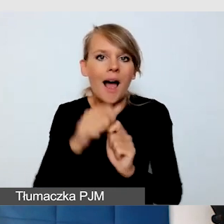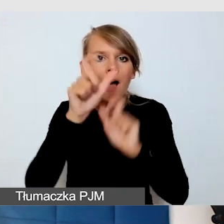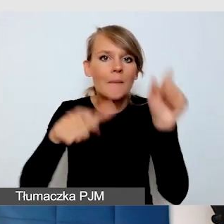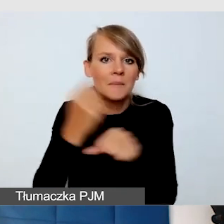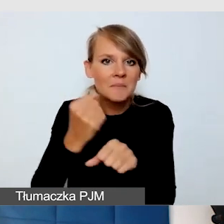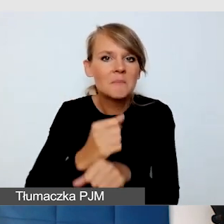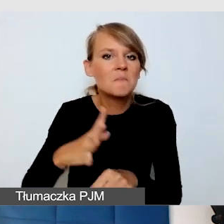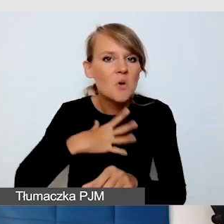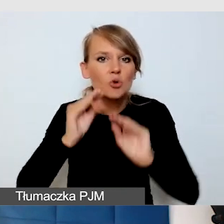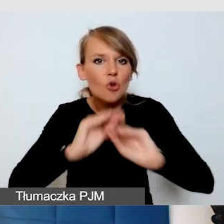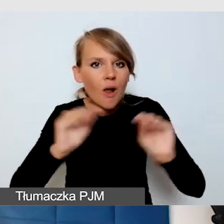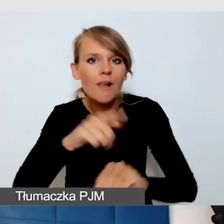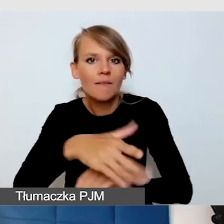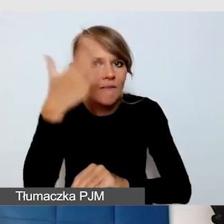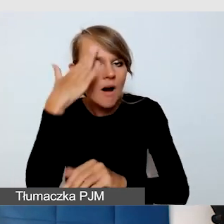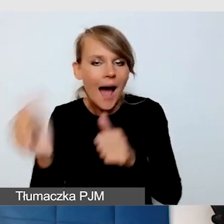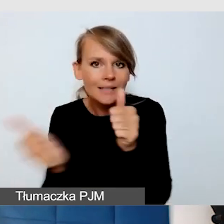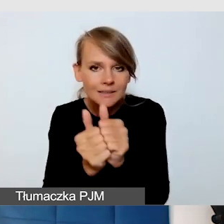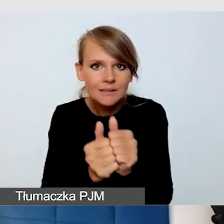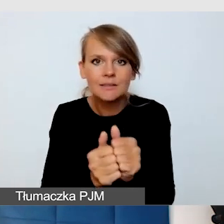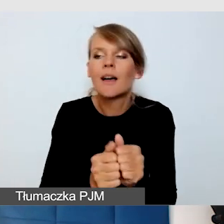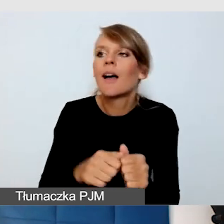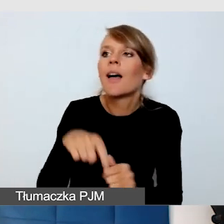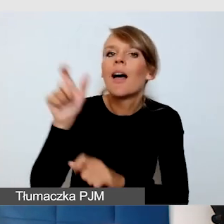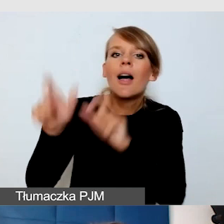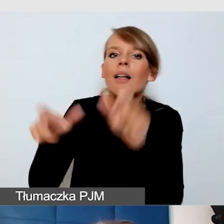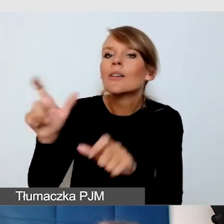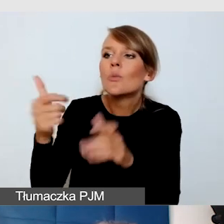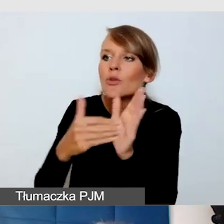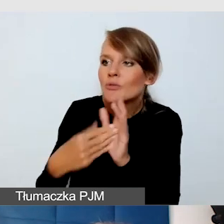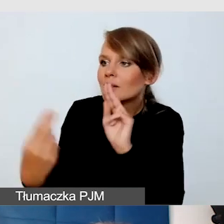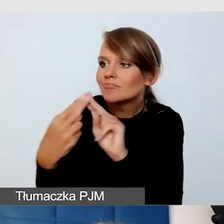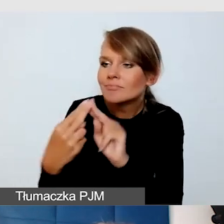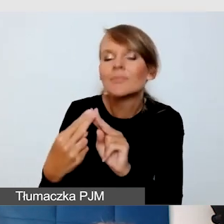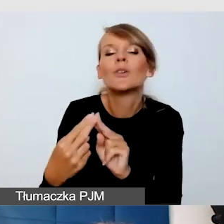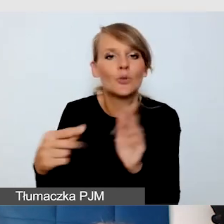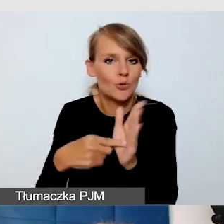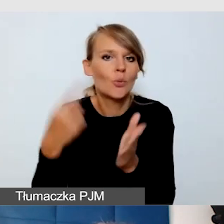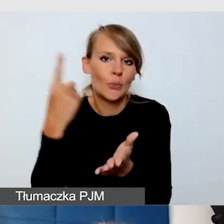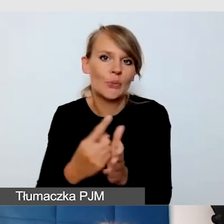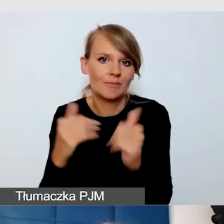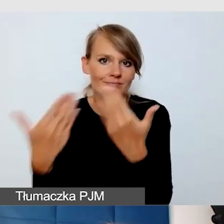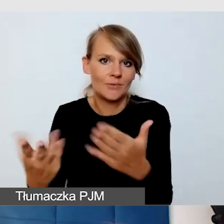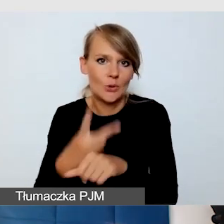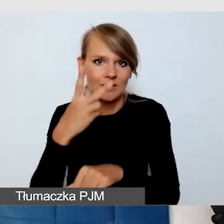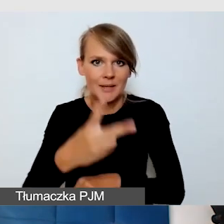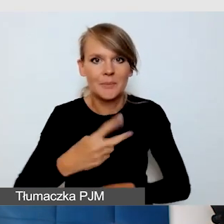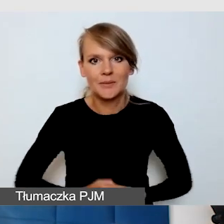kontaktujemy się z odbiorcami, wtedy jesteśmy w stanie zapewnić dostępność.